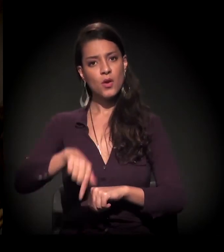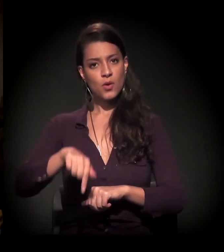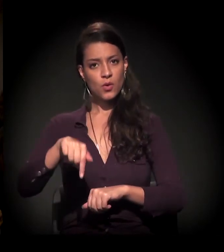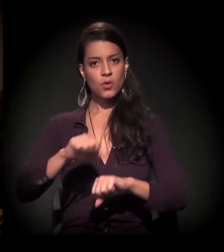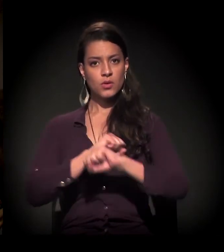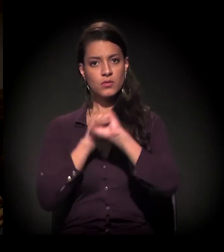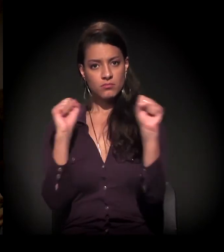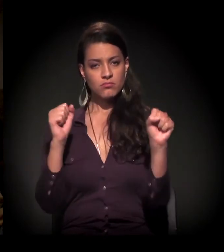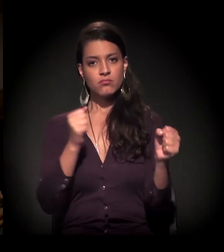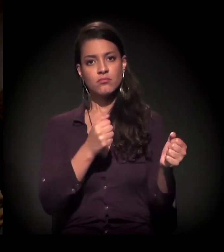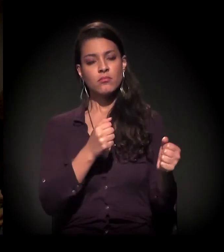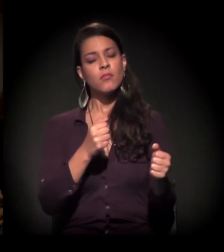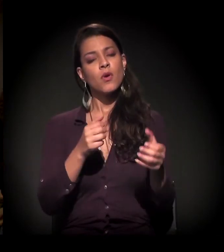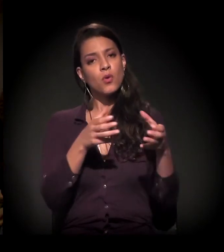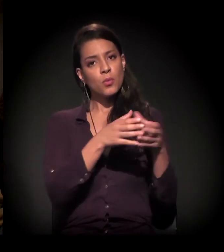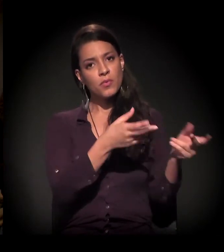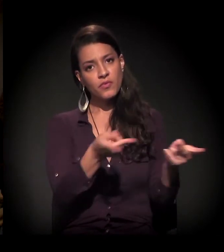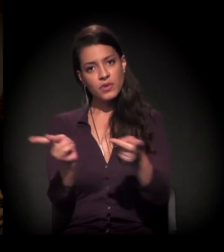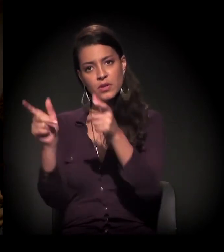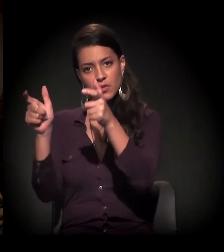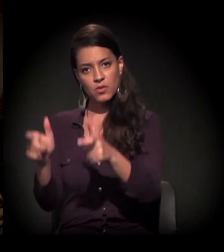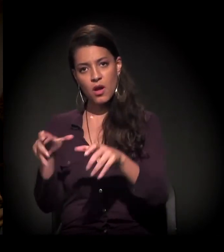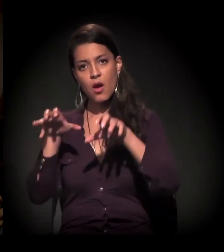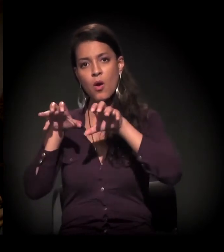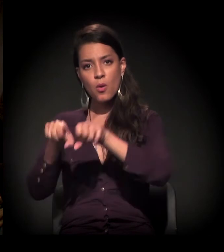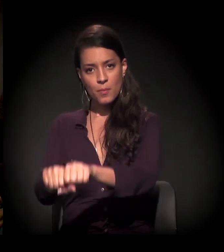a gente fez uma visita a uma ocupação